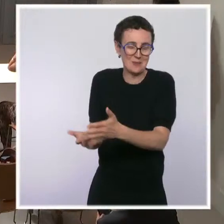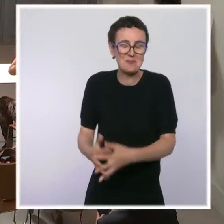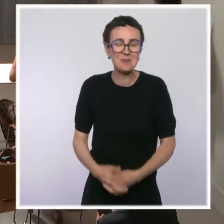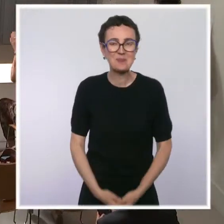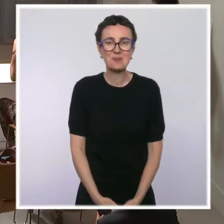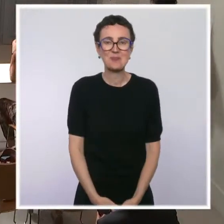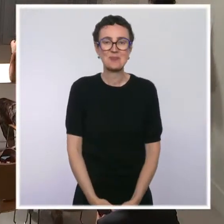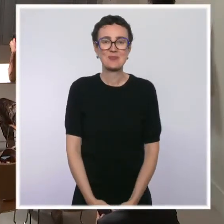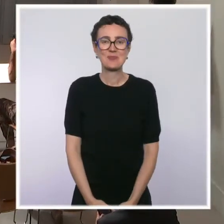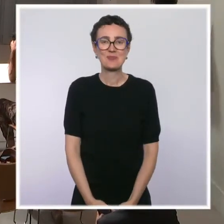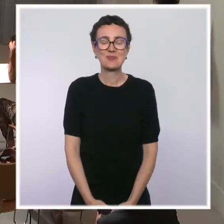Bonjour, Laurence Benhamou, AFP.